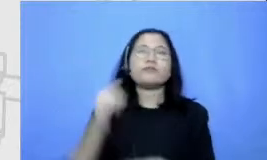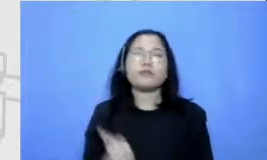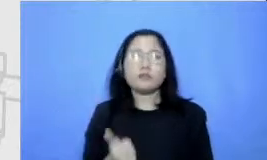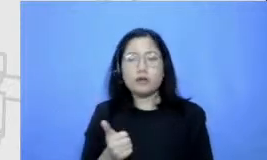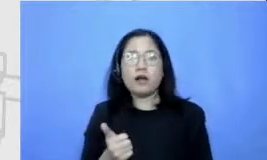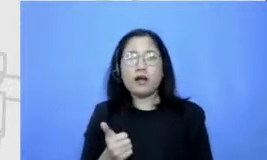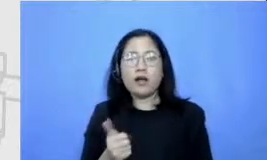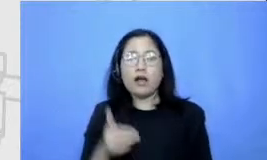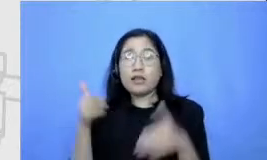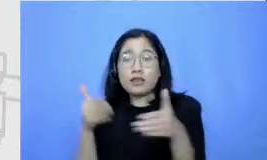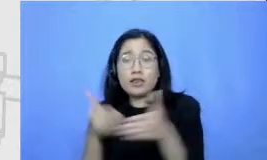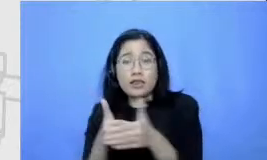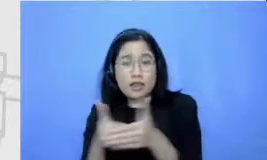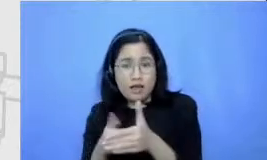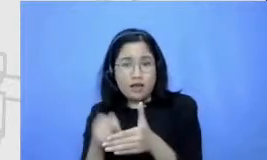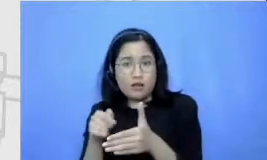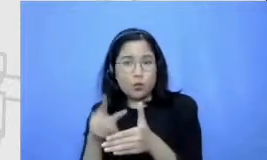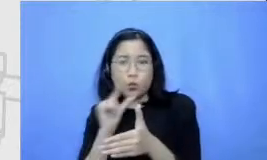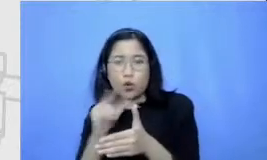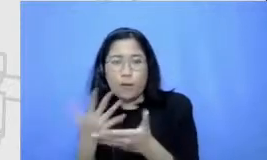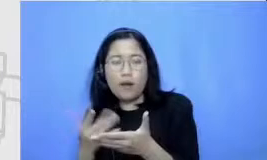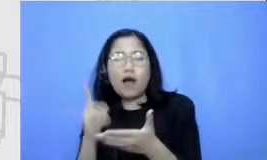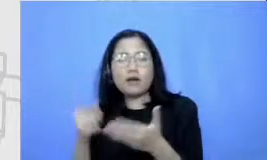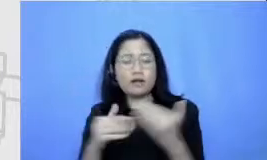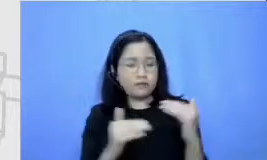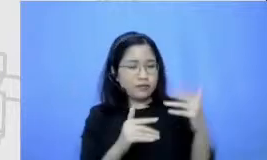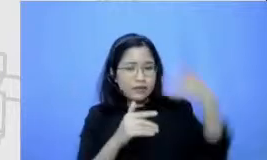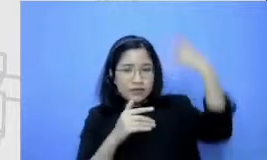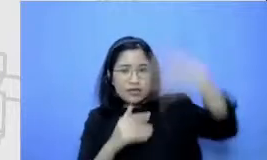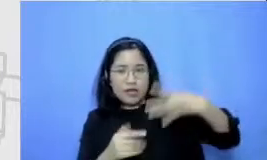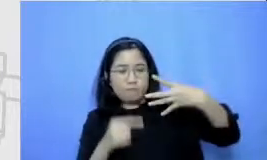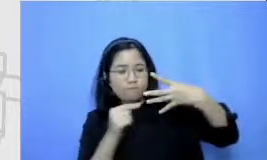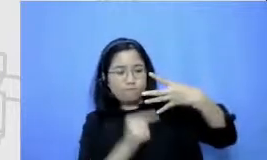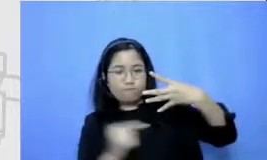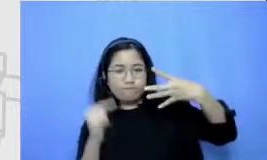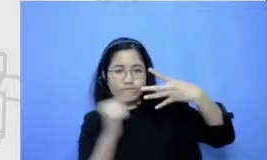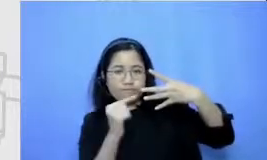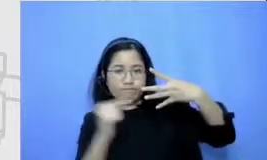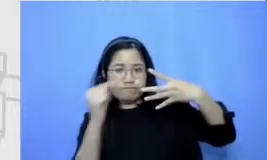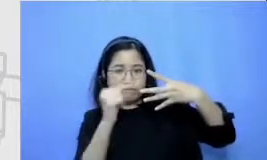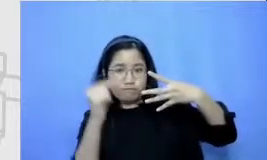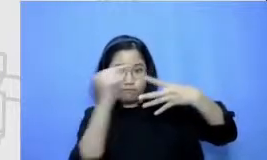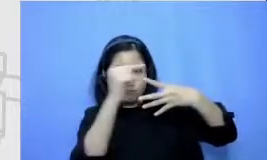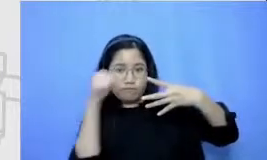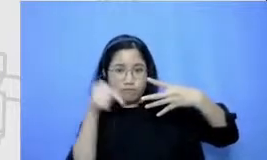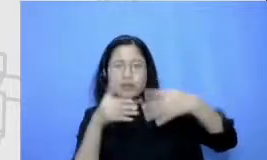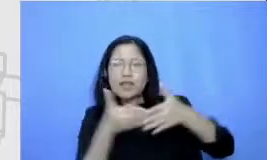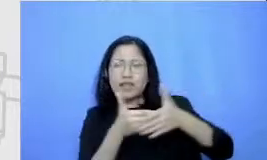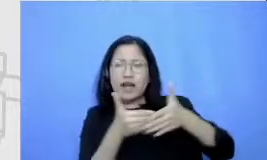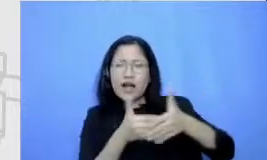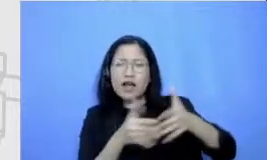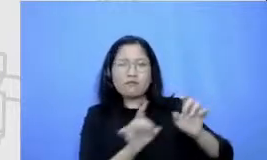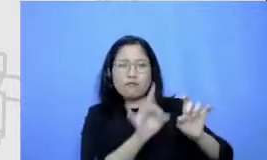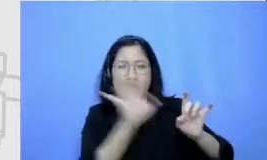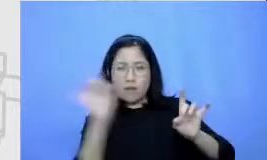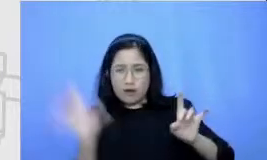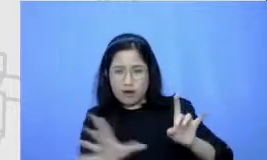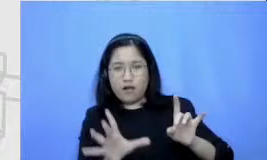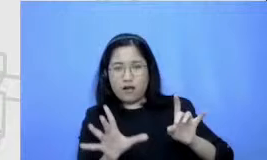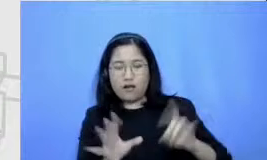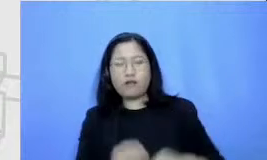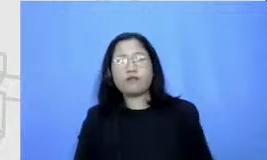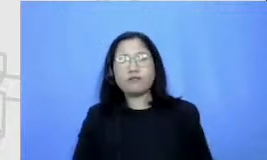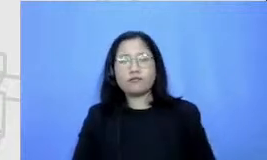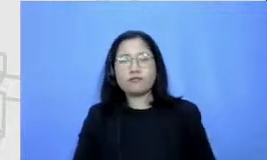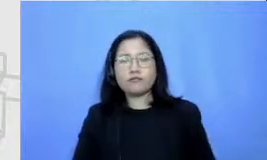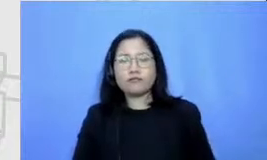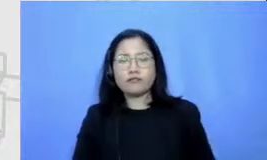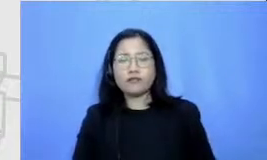ini untuk setiap tingkat Semar ada polanya bapak dan ibu untuk perjalanan menuju of mentasi dari